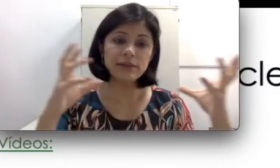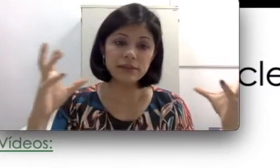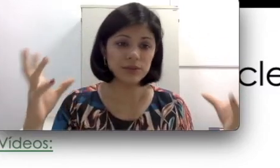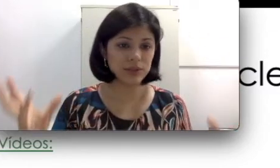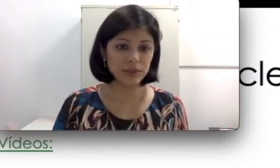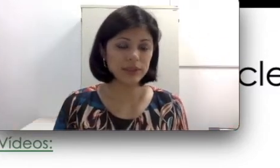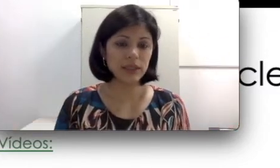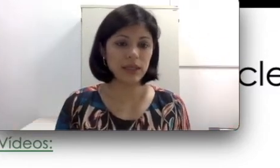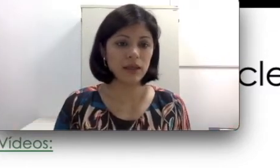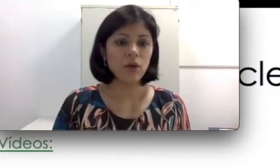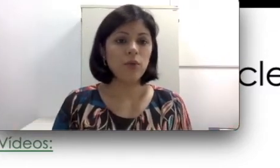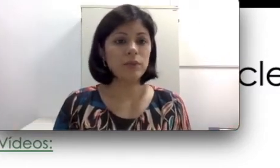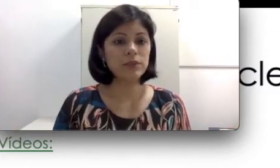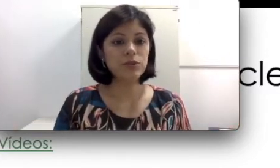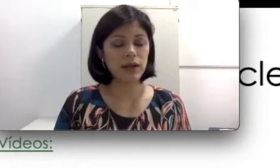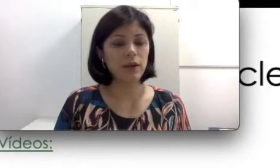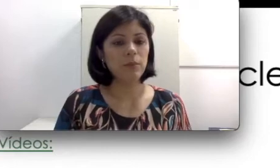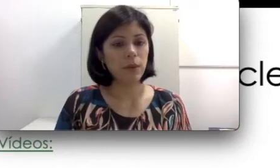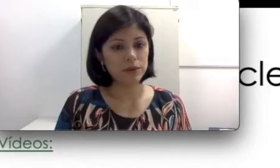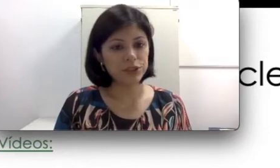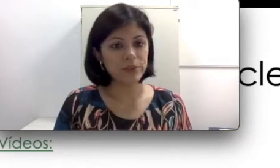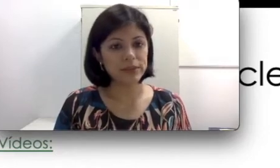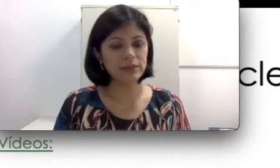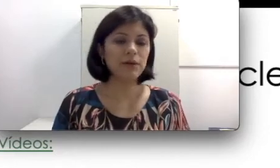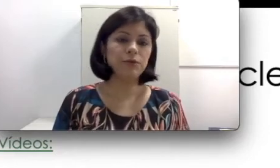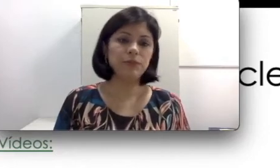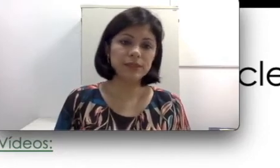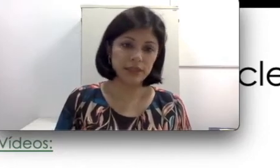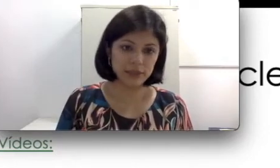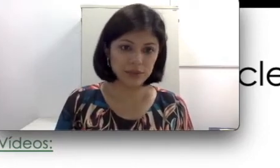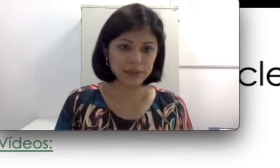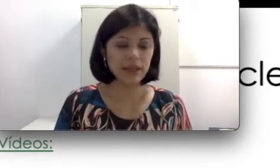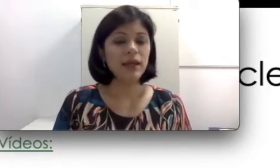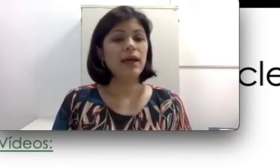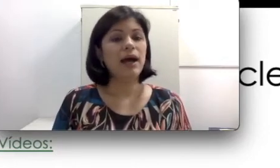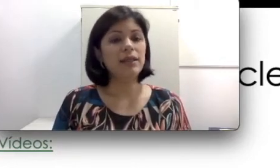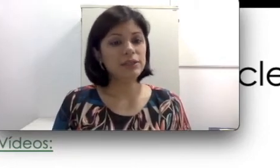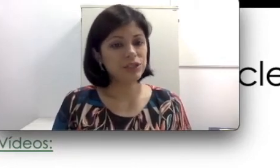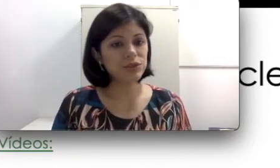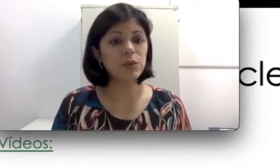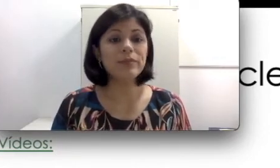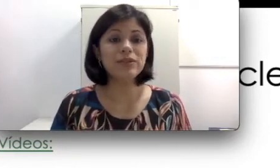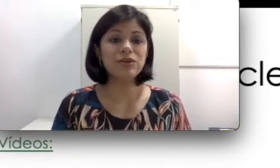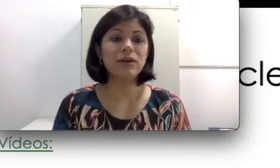em que o implante coclear pode te apresentar algumas restrições. Além disso, o implante